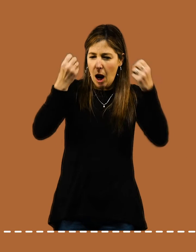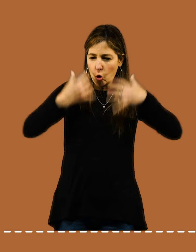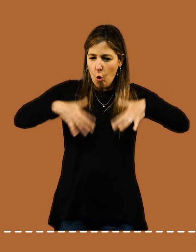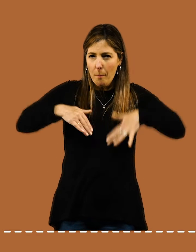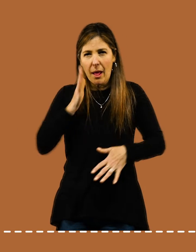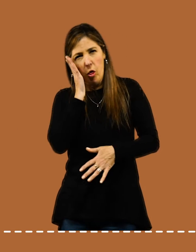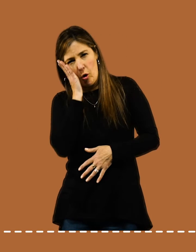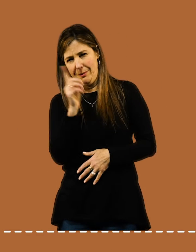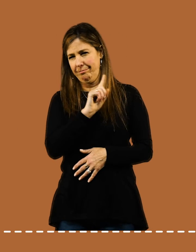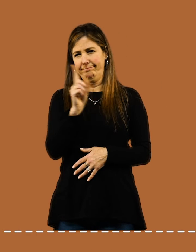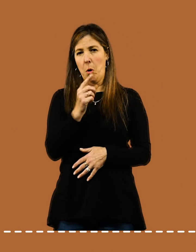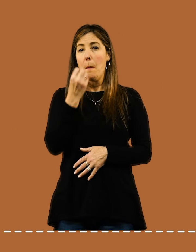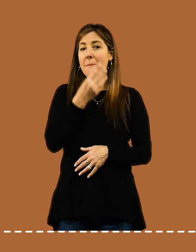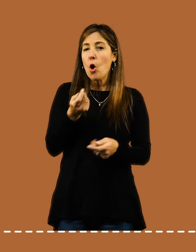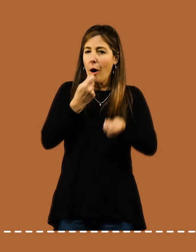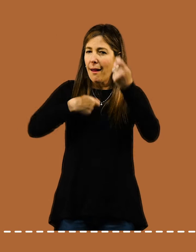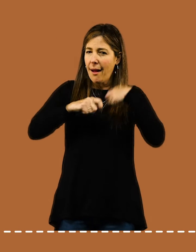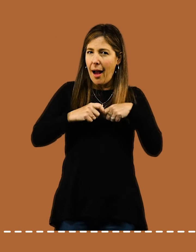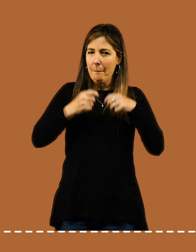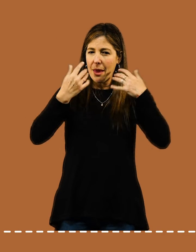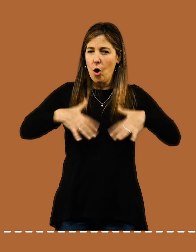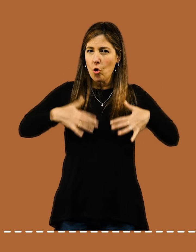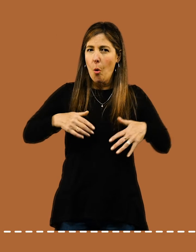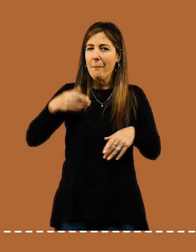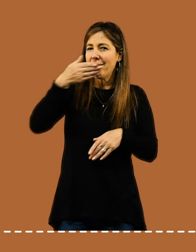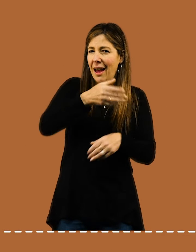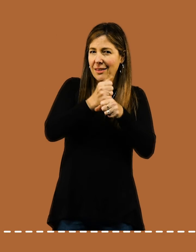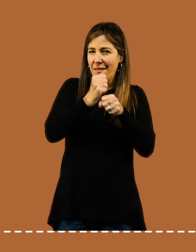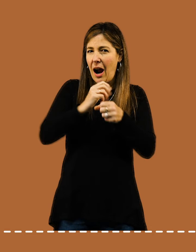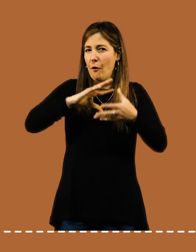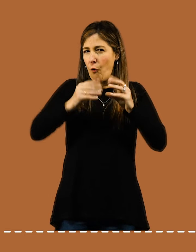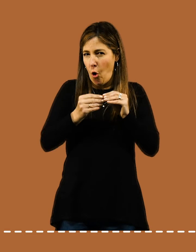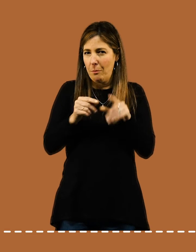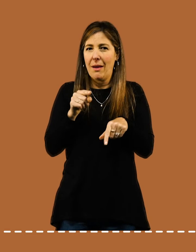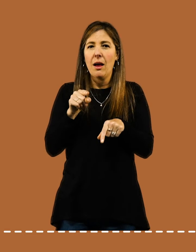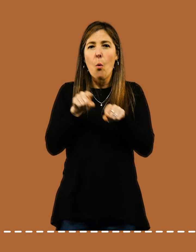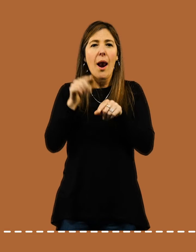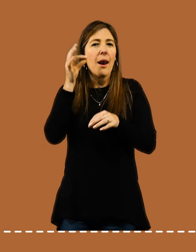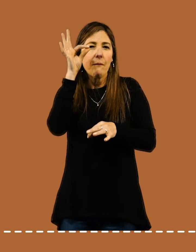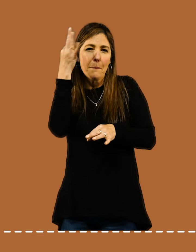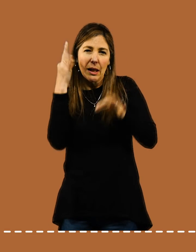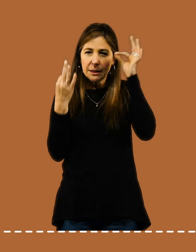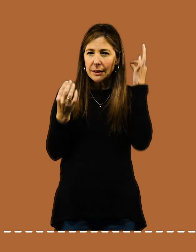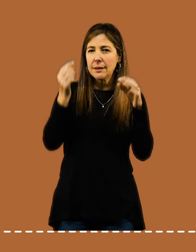No estés todo el día en pijama: Vestite como para ir al trabajo y, si lo necesitás, arreglate un poco.